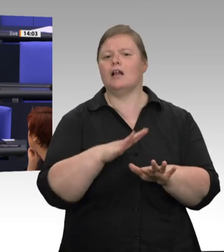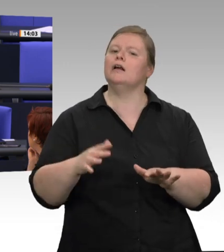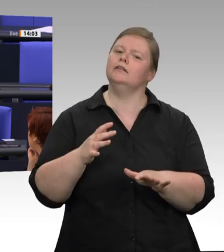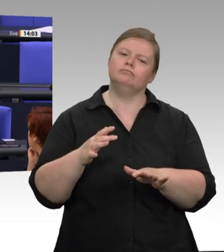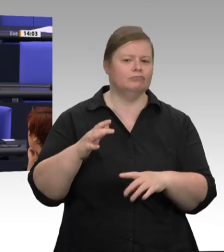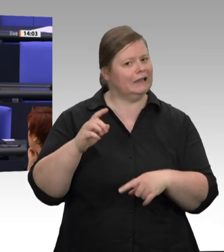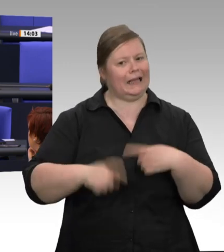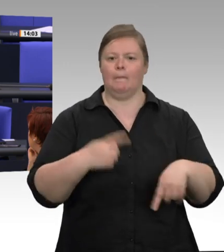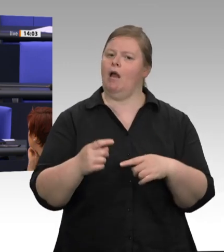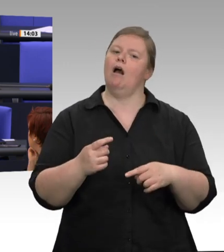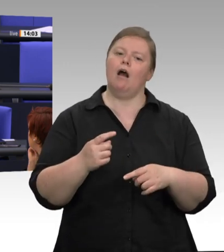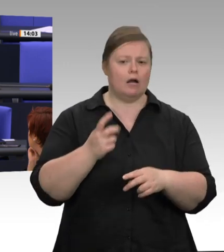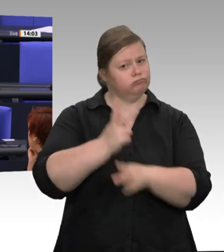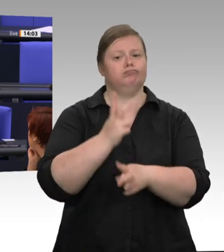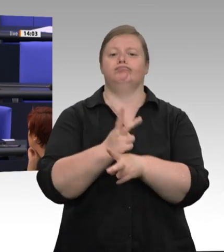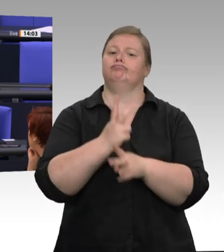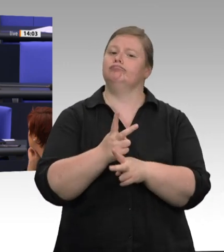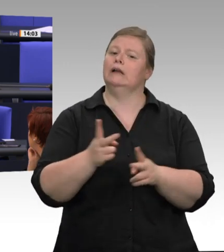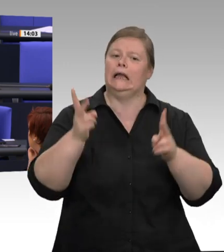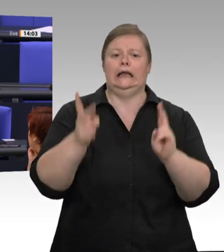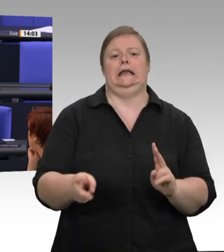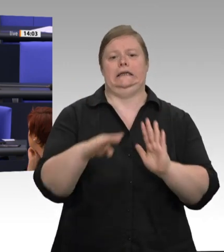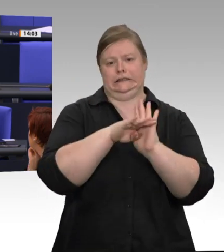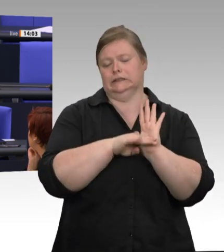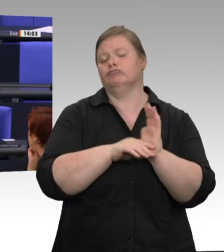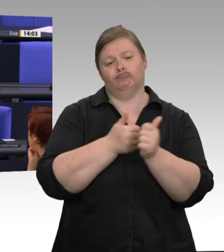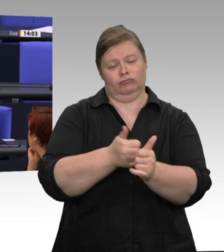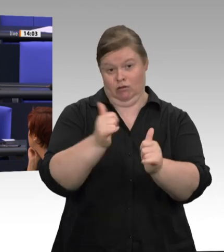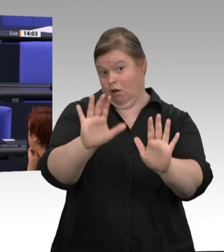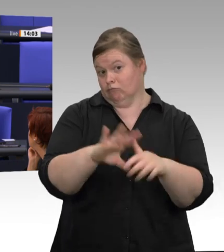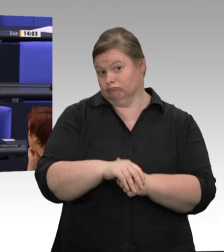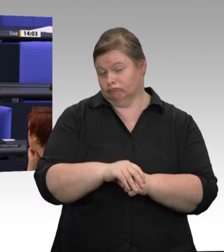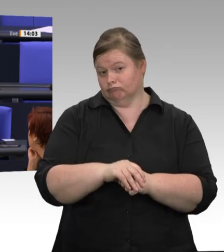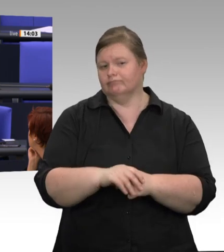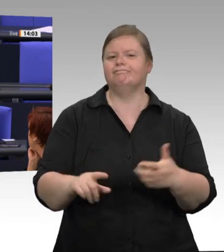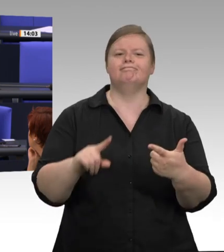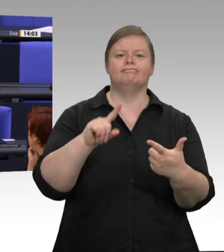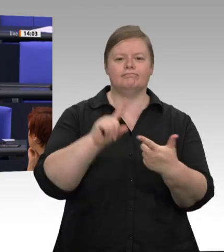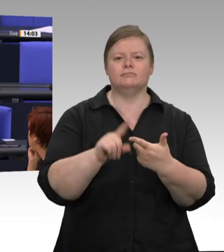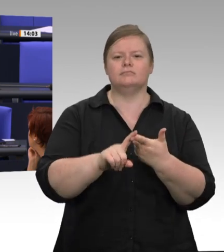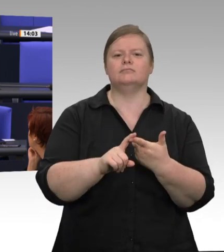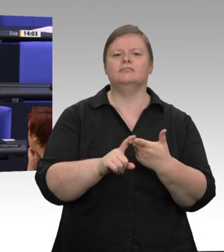Pandemie – ein so starker Schwerpunkt im Arbeitsschutz gesetzt worden ist, was die Kontrollen auf Schlachthöfen angeht;